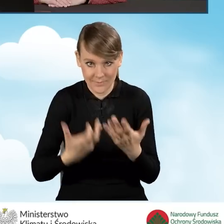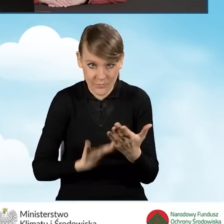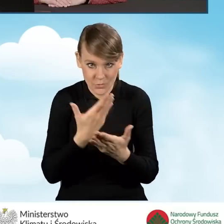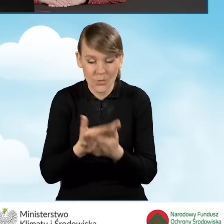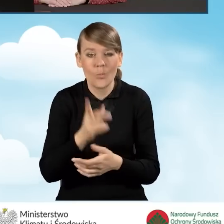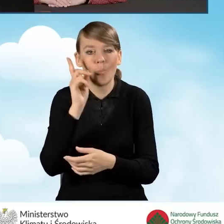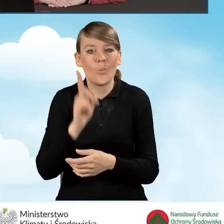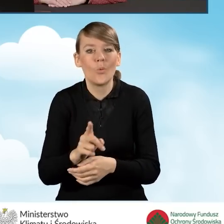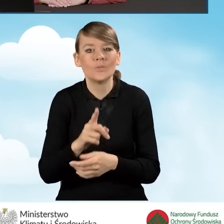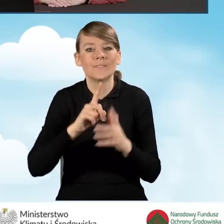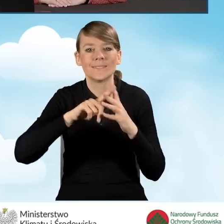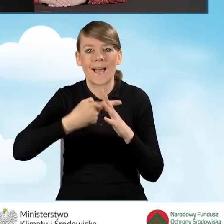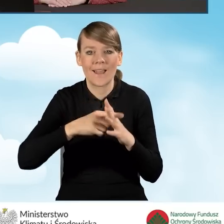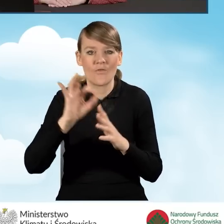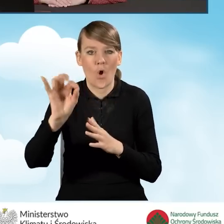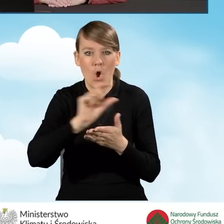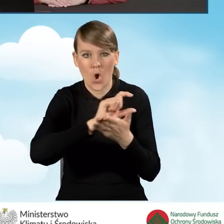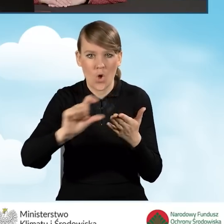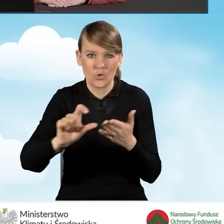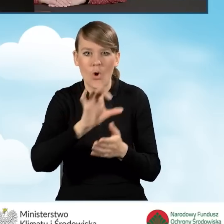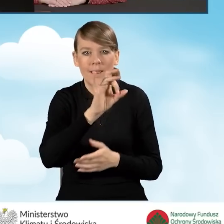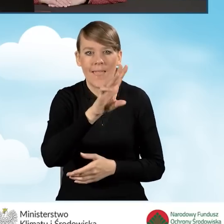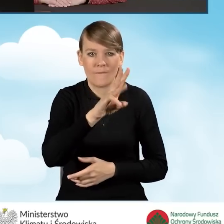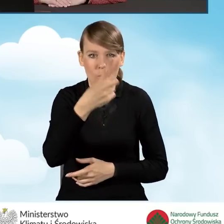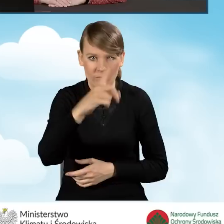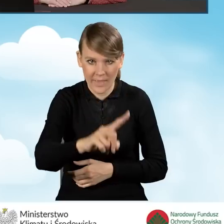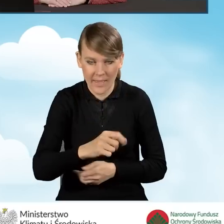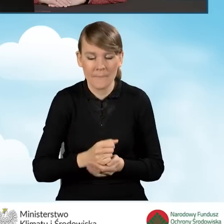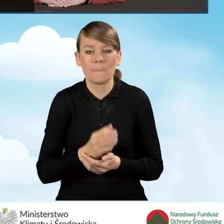swoje indywidualne konto w GWD, następnie zalogować się przy użyciu